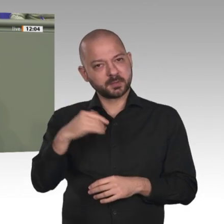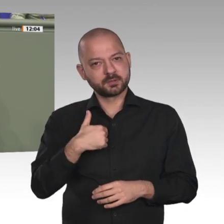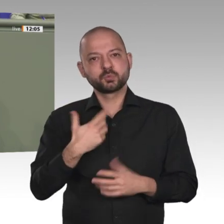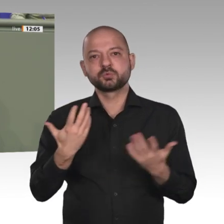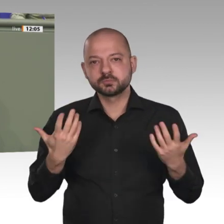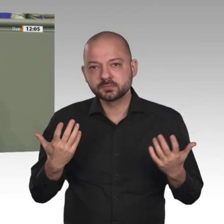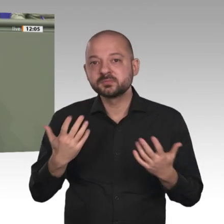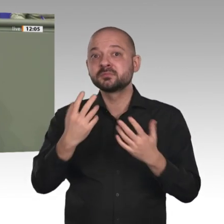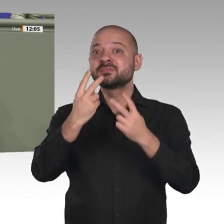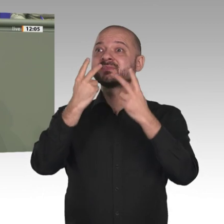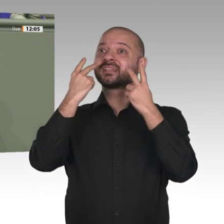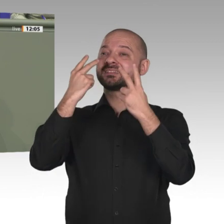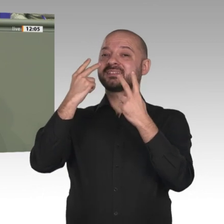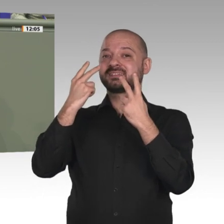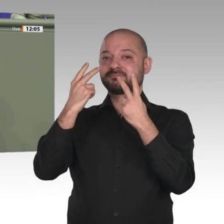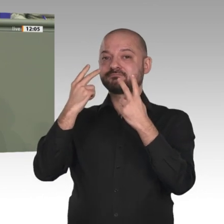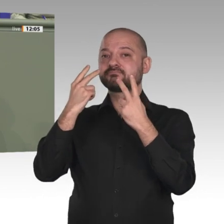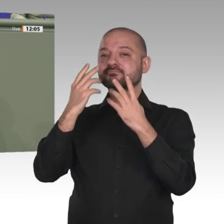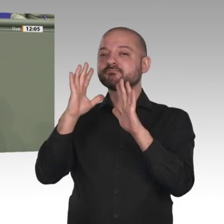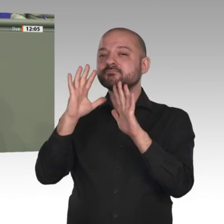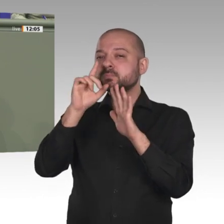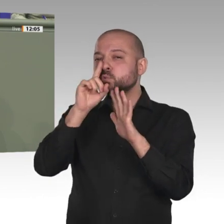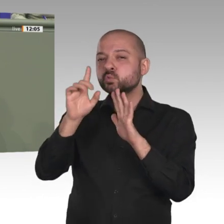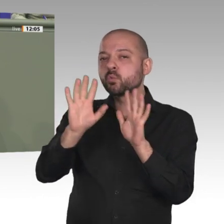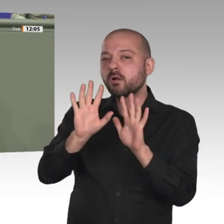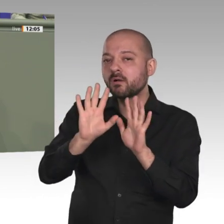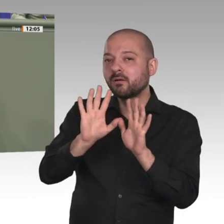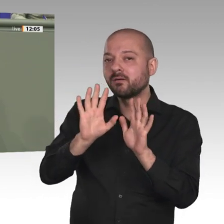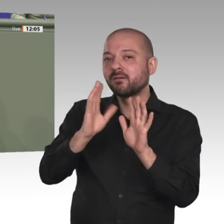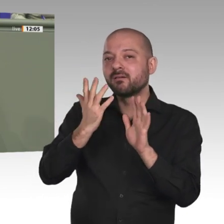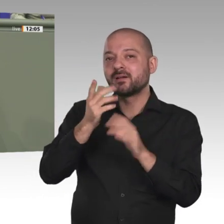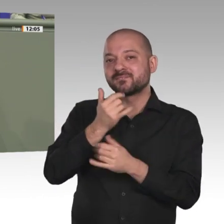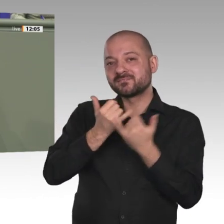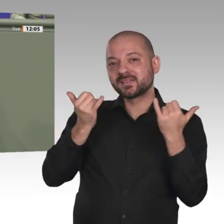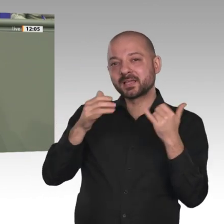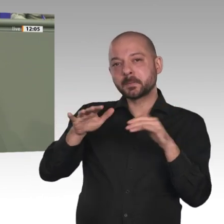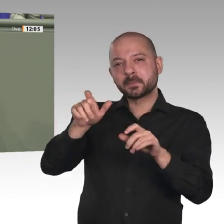wie nach außen. Die deutsch-französische Partnerschaft beispielsweise können wir